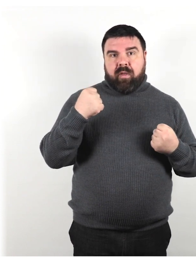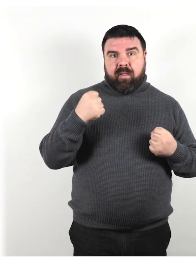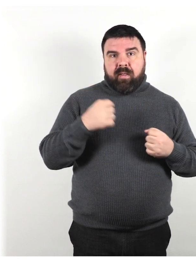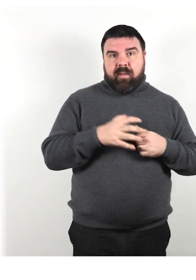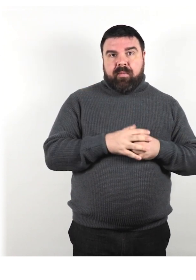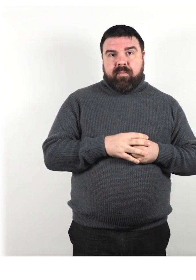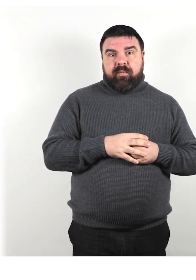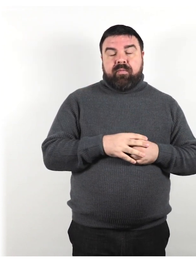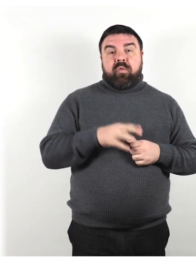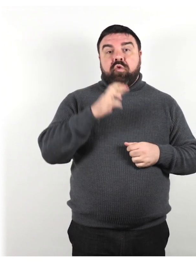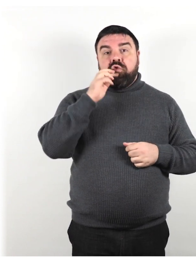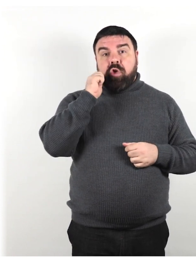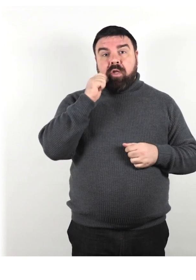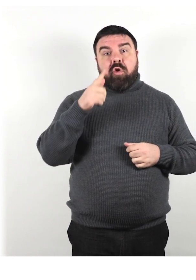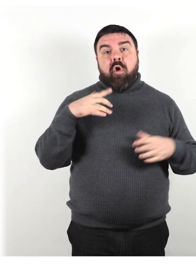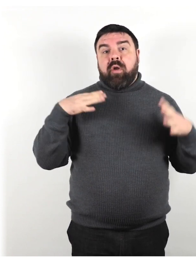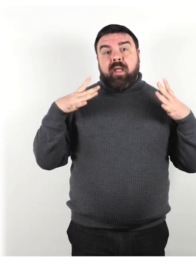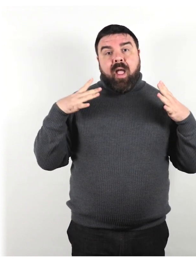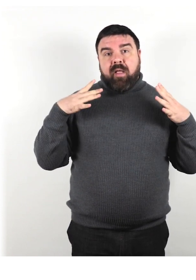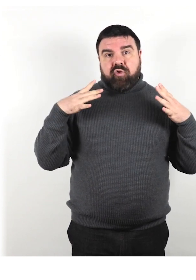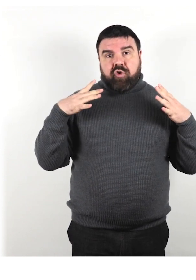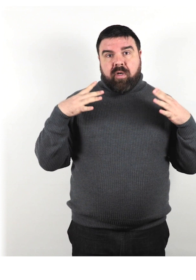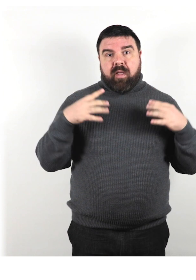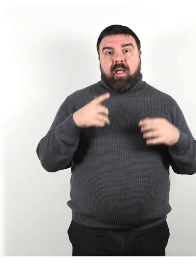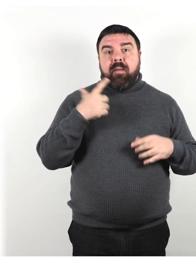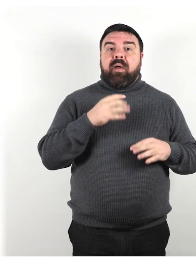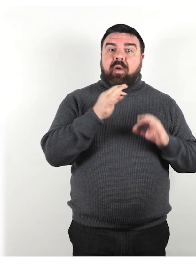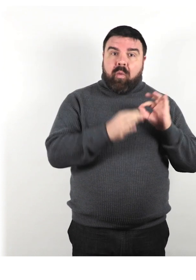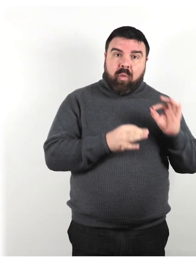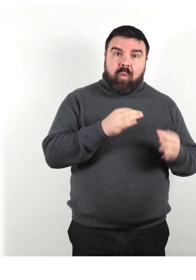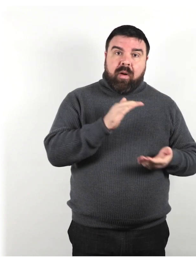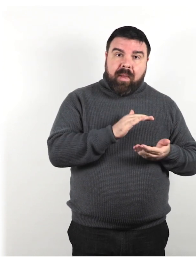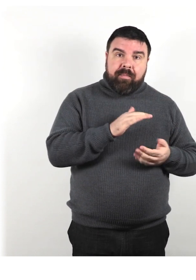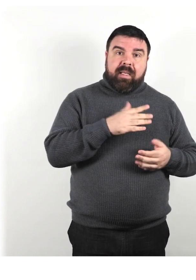I genitori sono angeli per il fatto che allevano il loro bambino con disabilità.